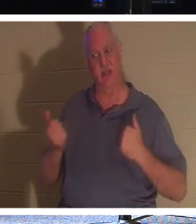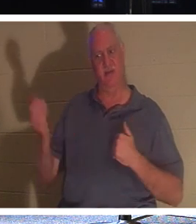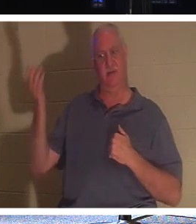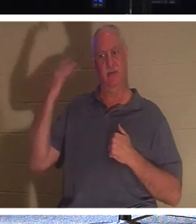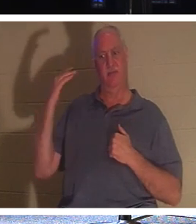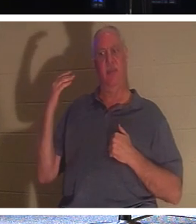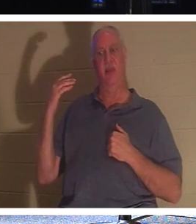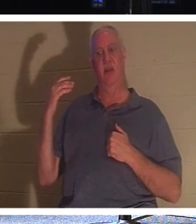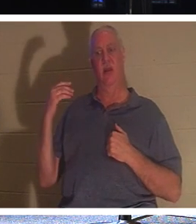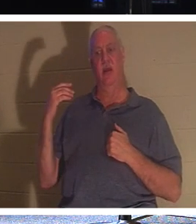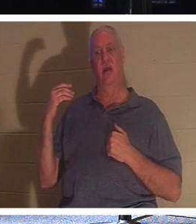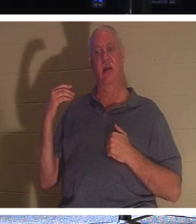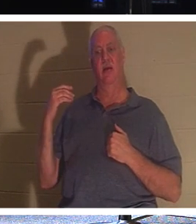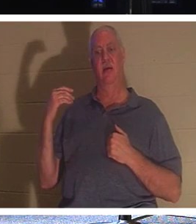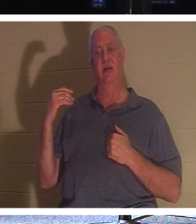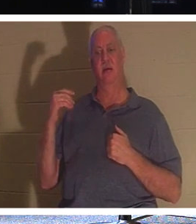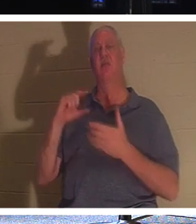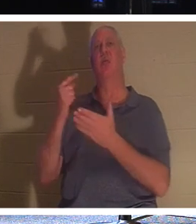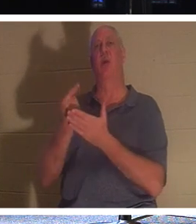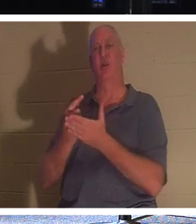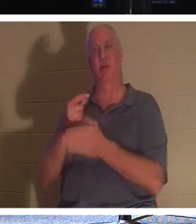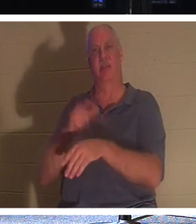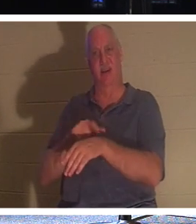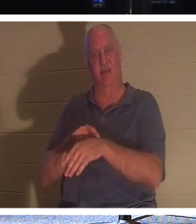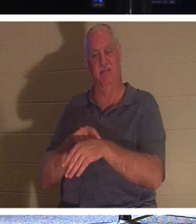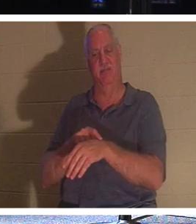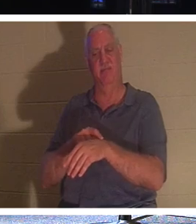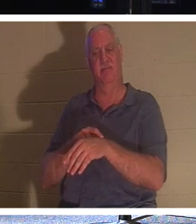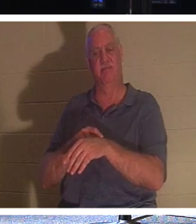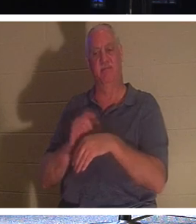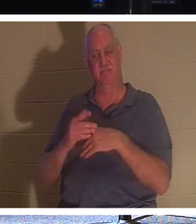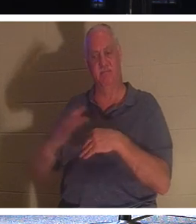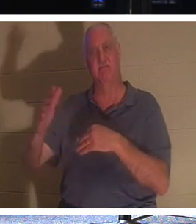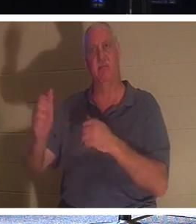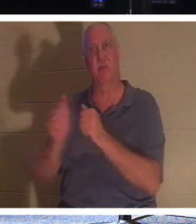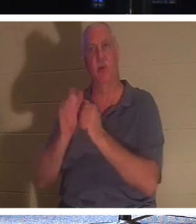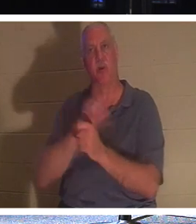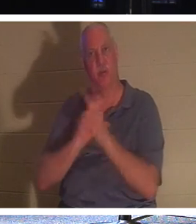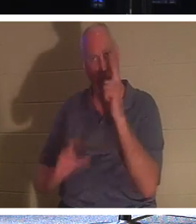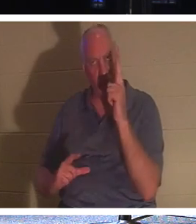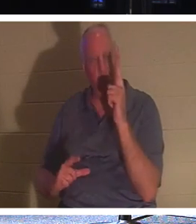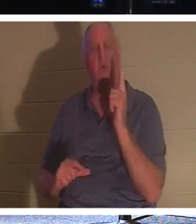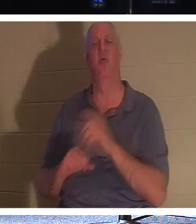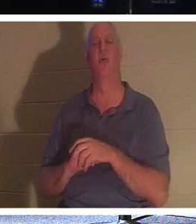卒業式の日です！彼らは主とともにいることになります。彼らは愛する人たちと一緒に家に帰ることができます。彼ら